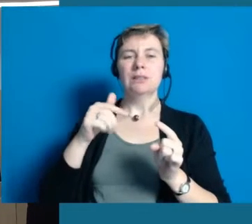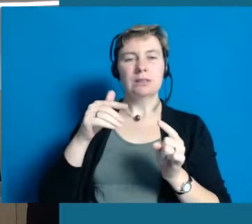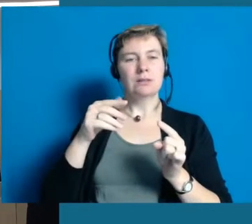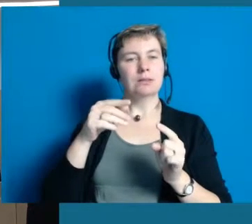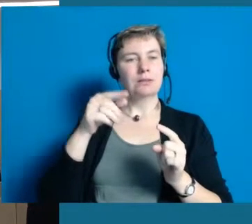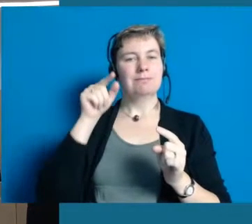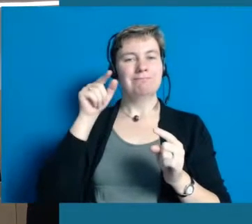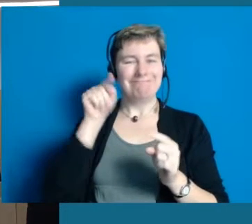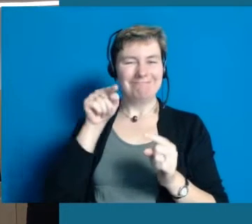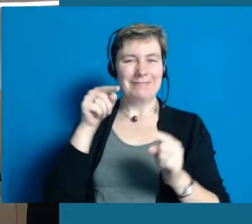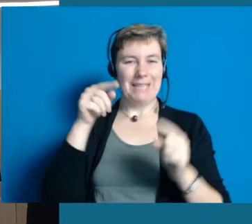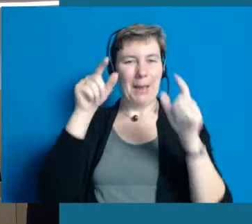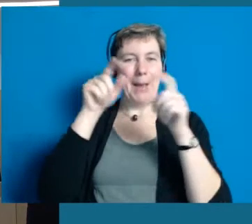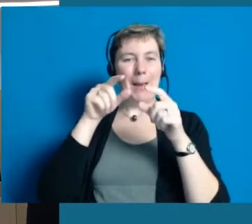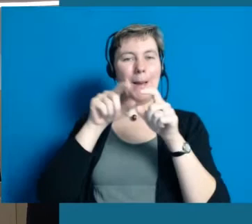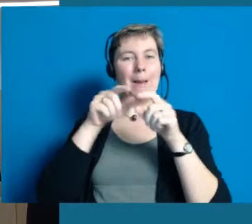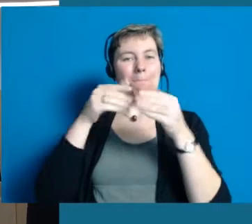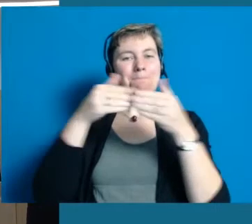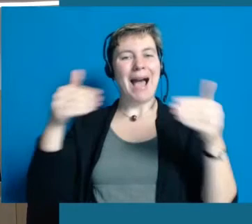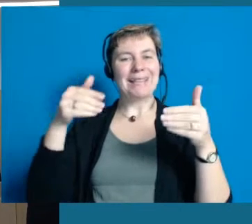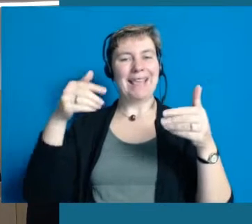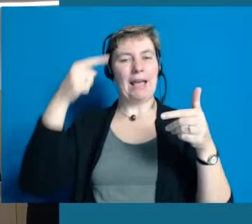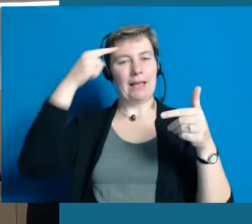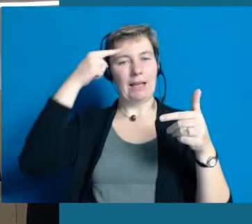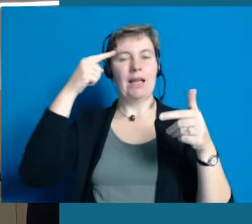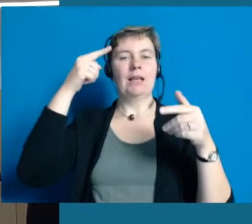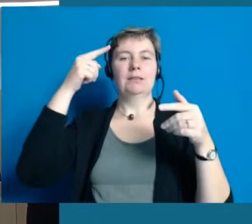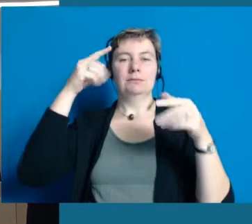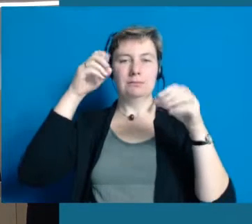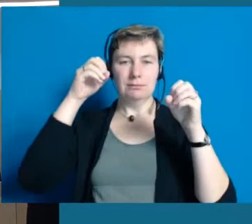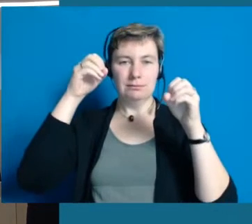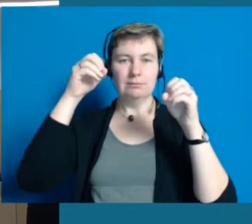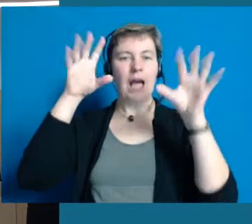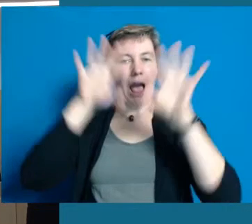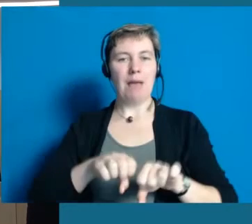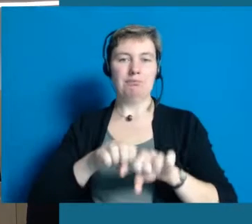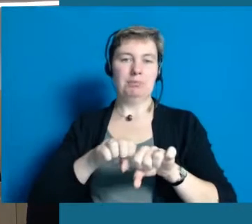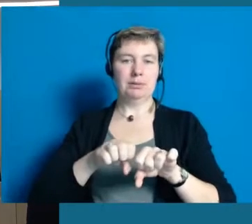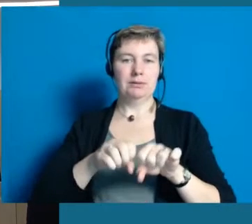um erstmal diese Barrieren sozusagen zu beseitigen.